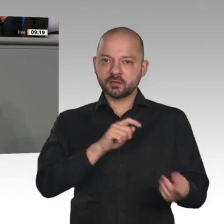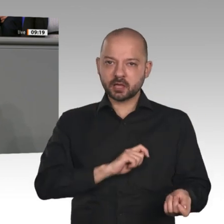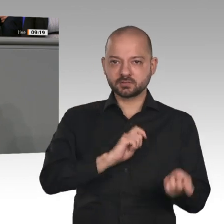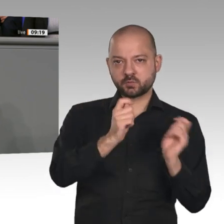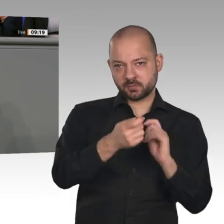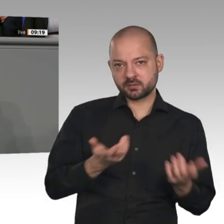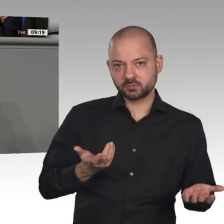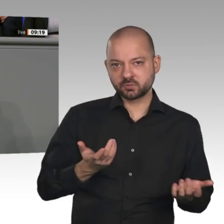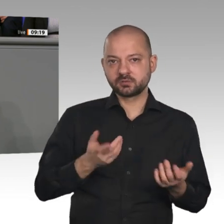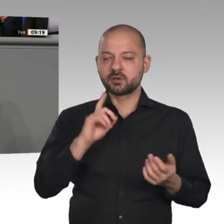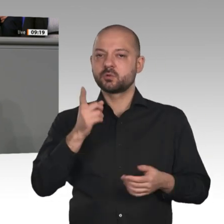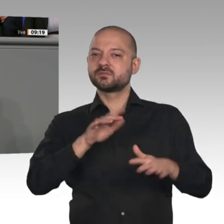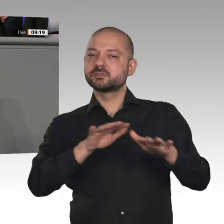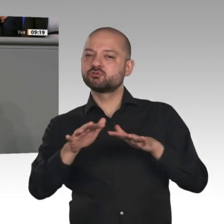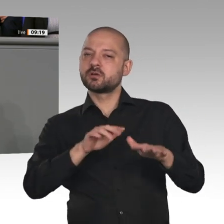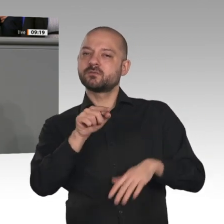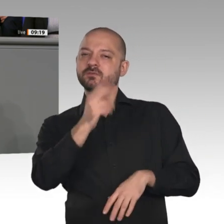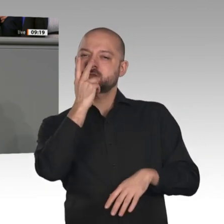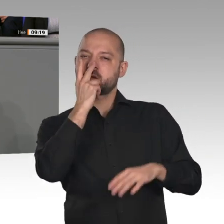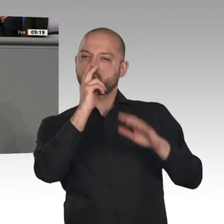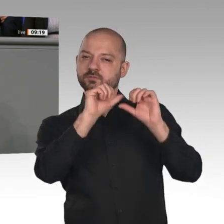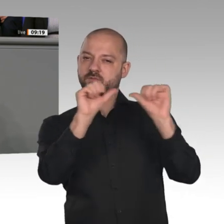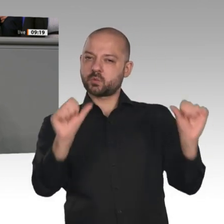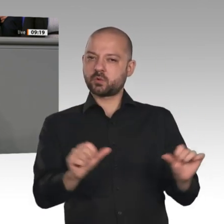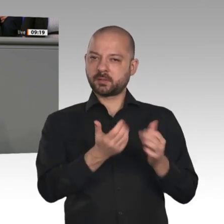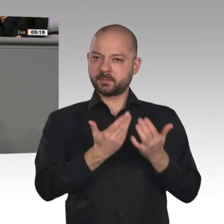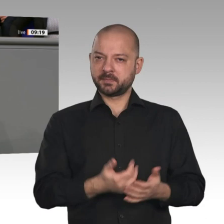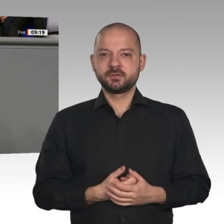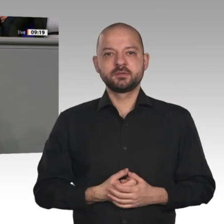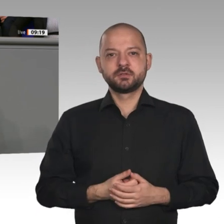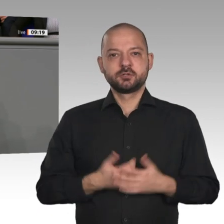und des Lebens, wie wir es uns im Industriezeitalter angewöhnt haben“, grundlegend verändern